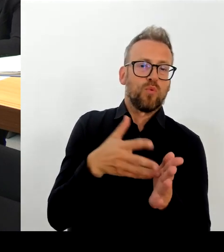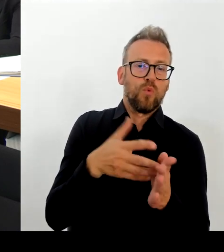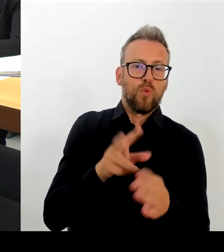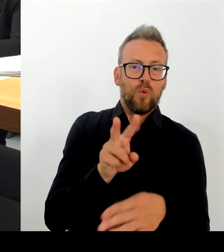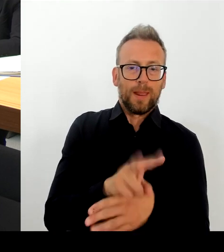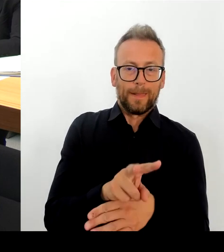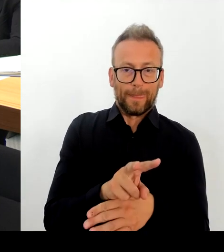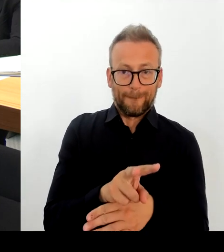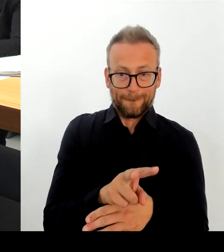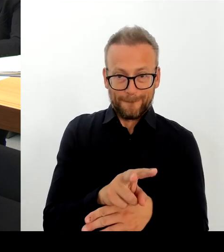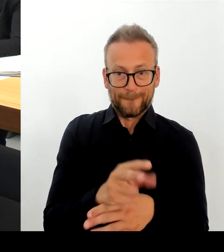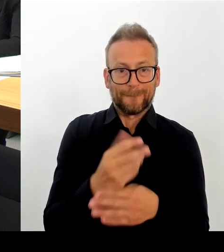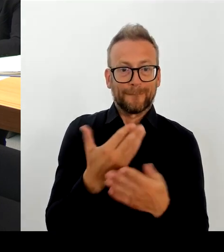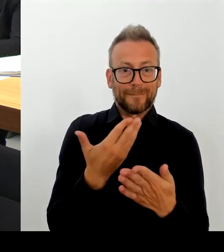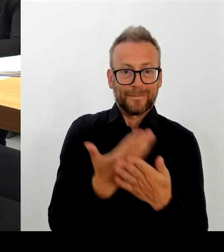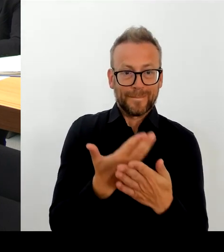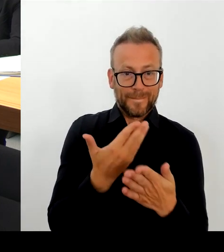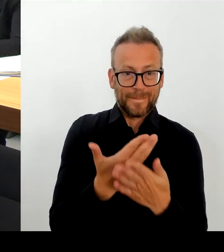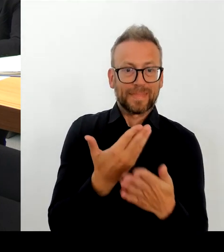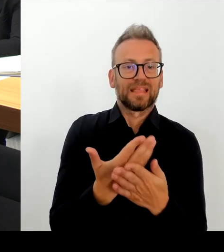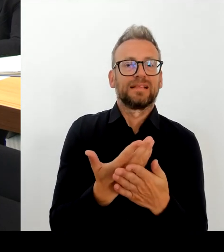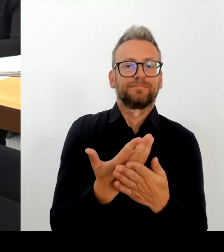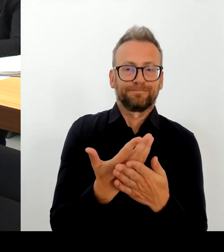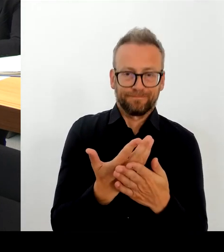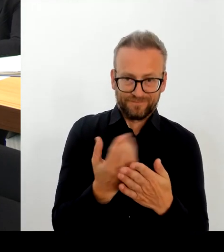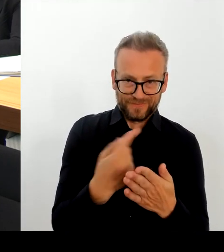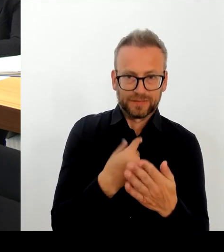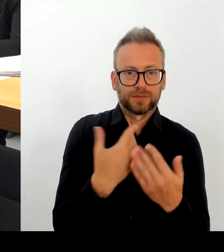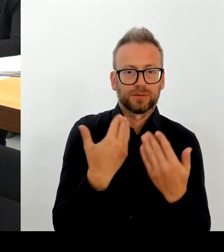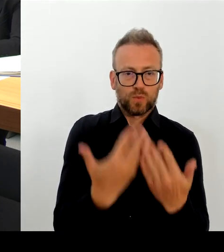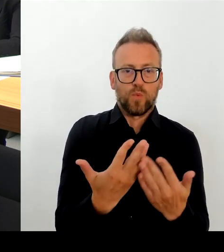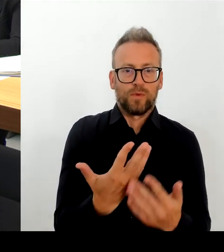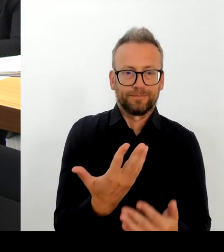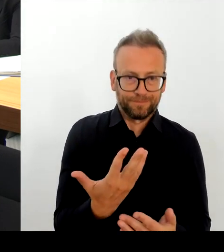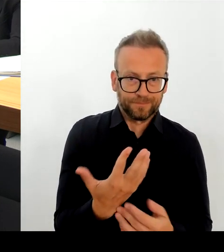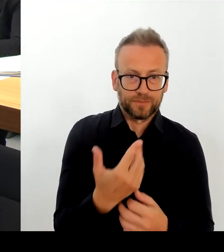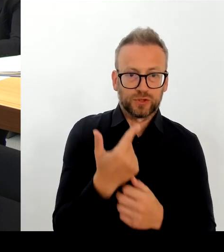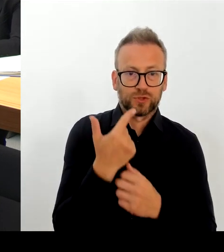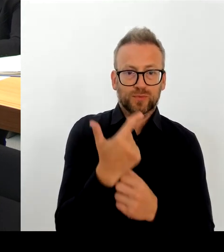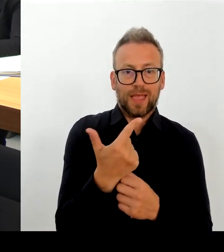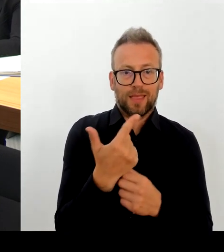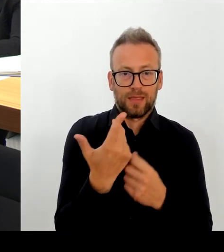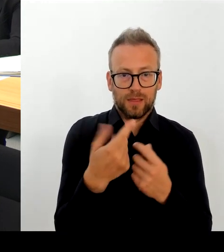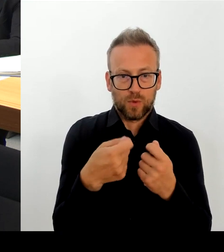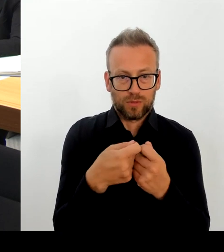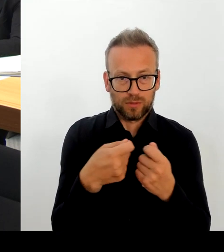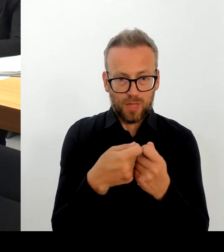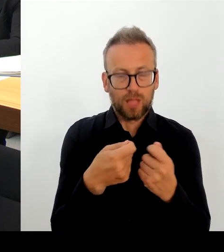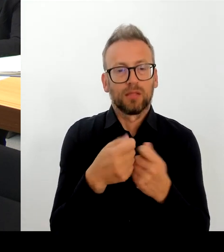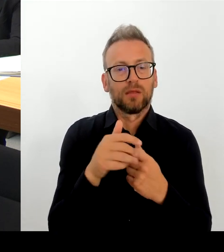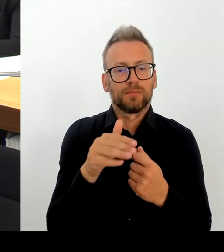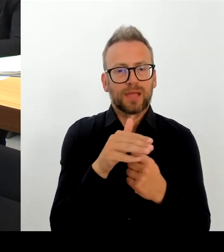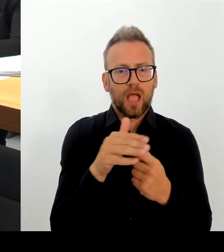den Anwohnerinnen und Anwohnern, dass Sie mir das auch offen so entgegengebracht haben, als ich dort vor Ort war.